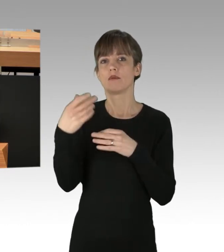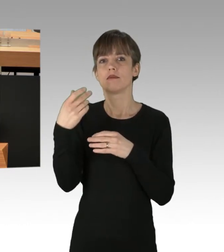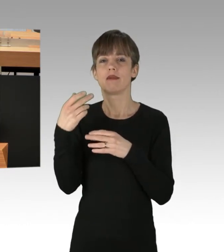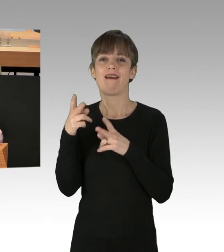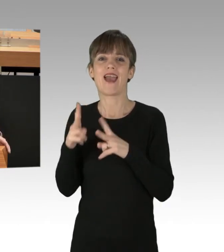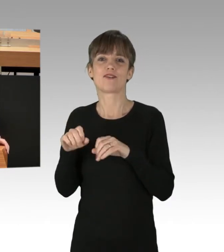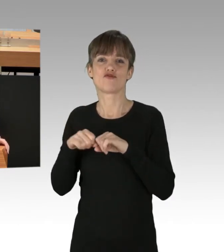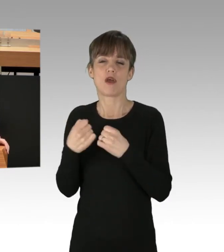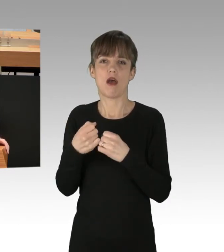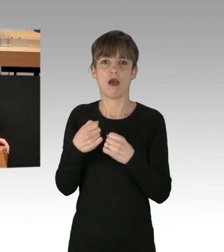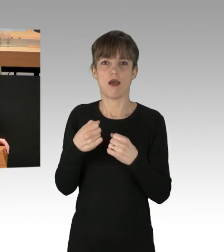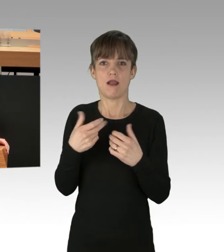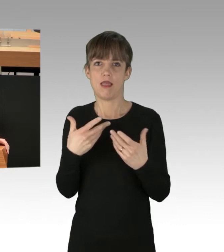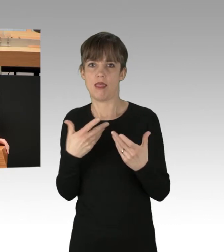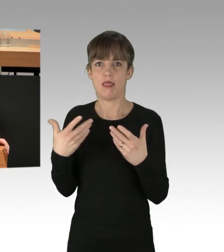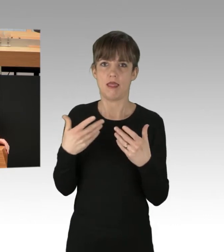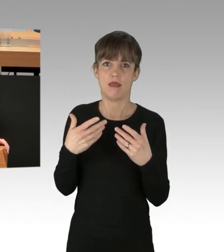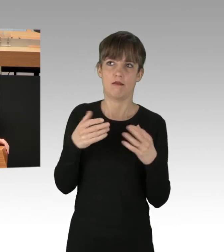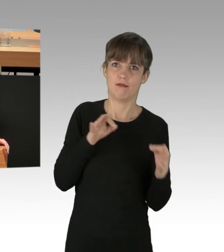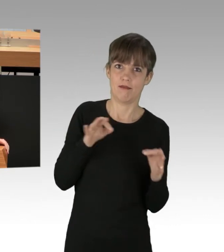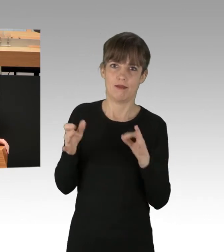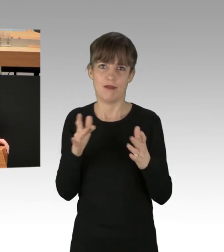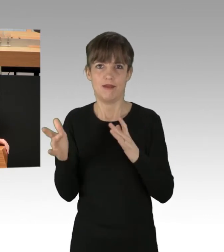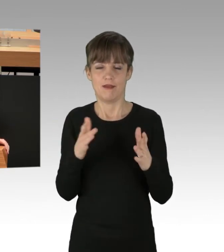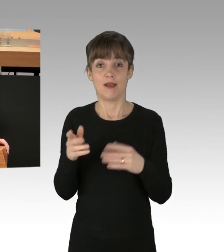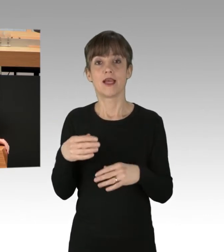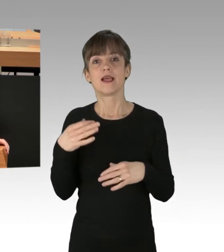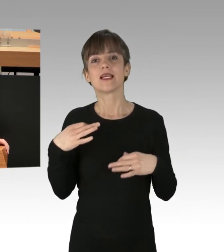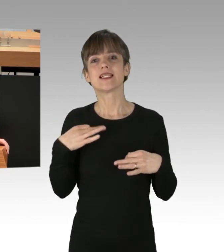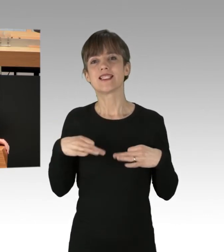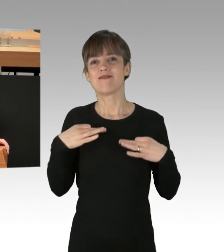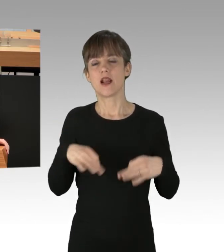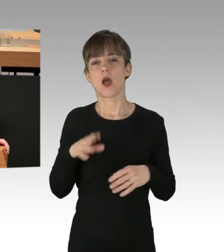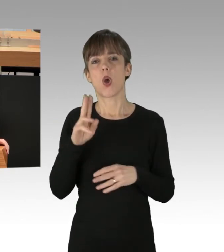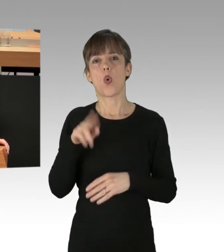Ziviler Ungehorsam ist sicherlich kein Institut, das abzulehnen ist,